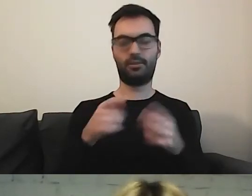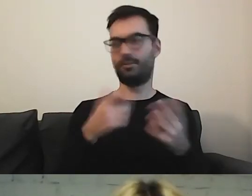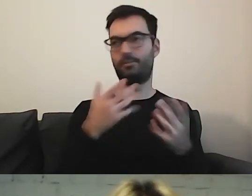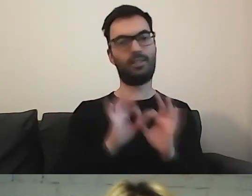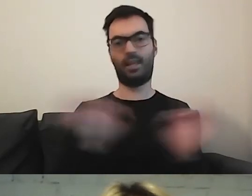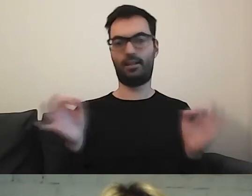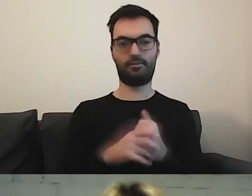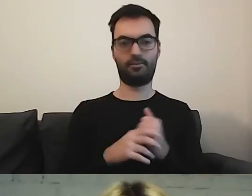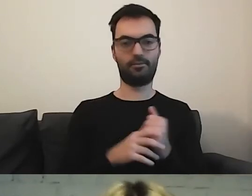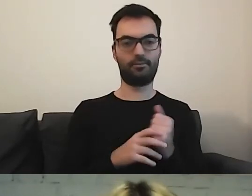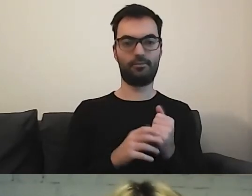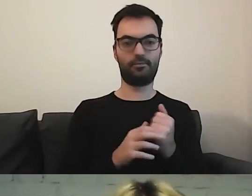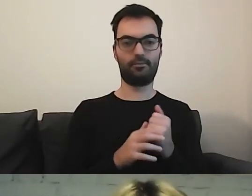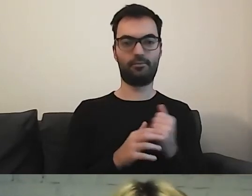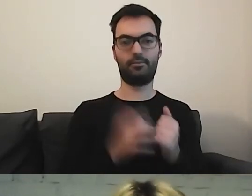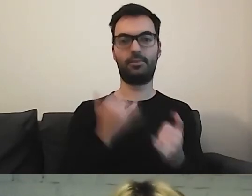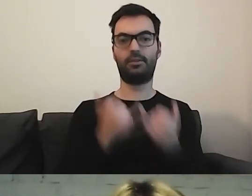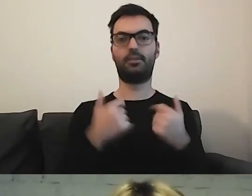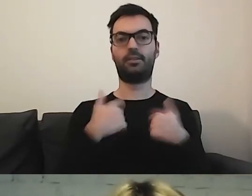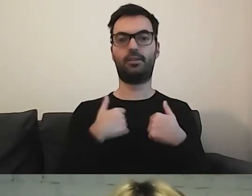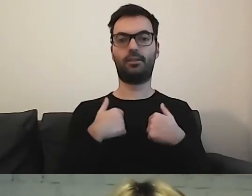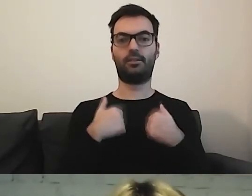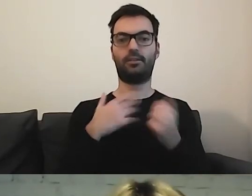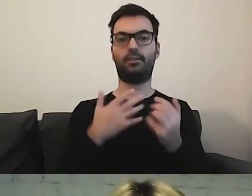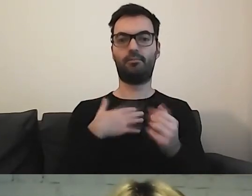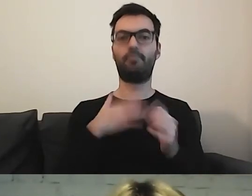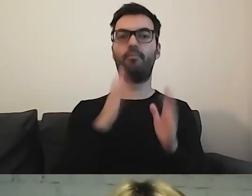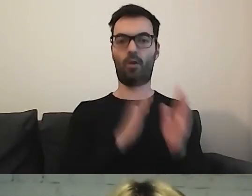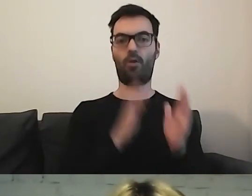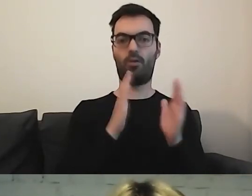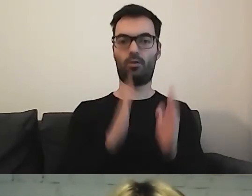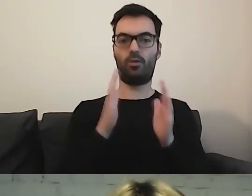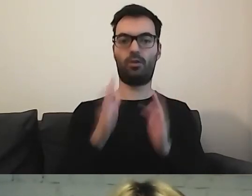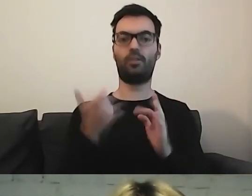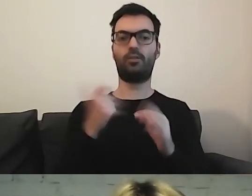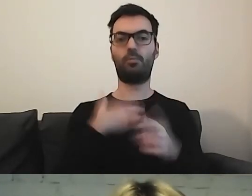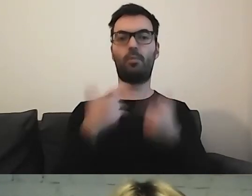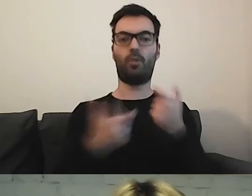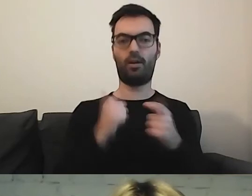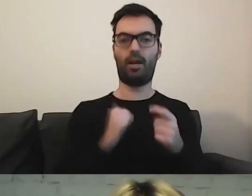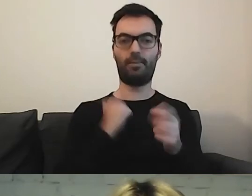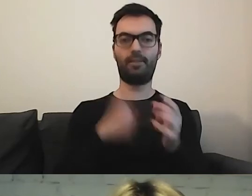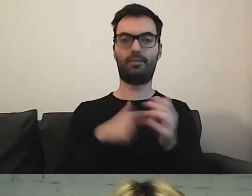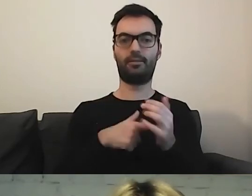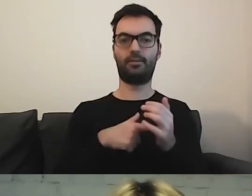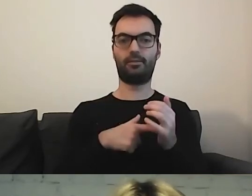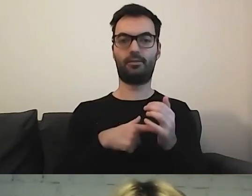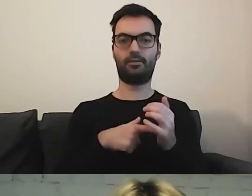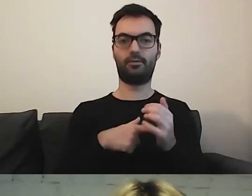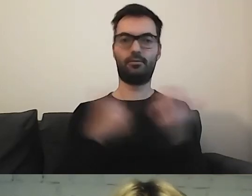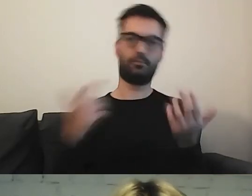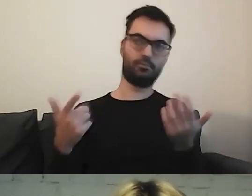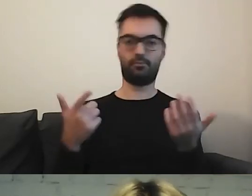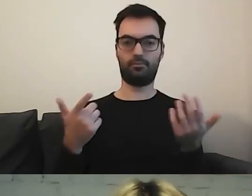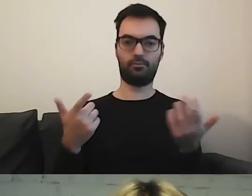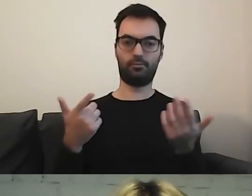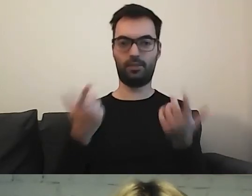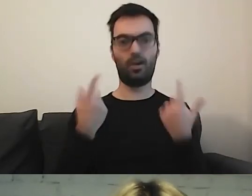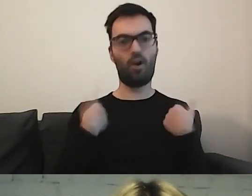Mam krok po kroku, co zrobić, żeby być obywatelem.